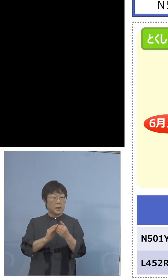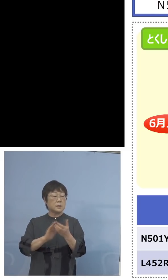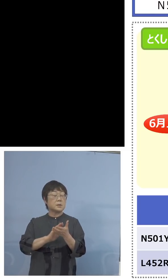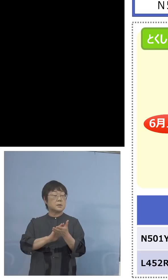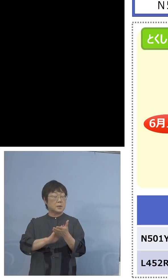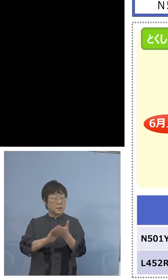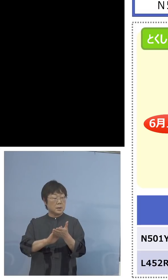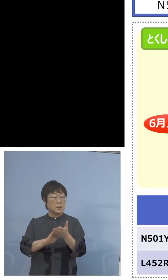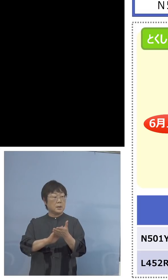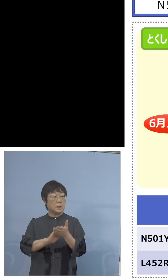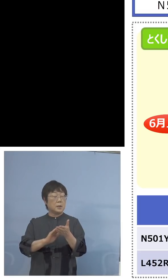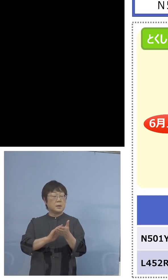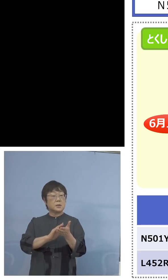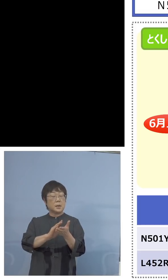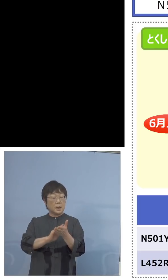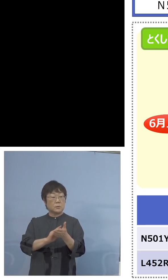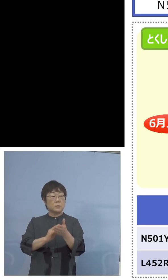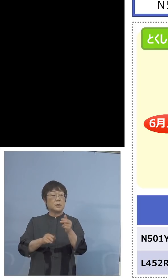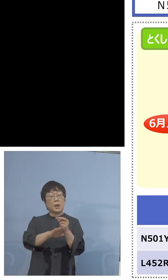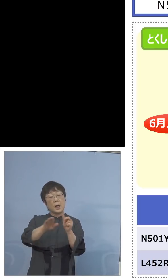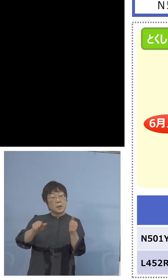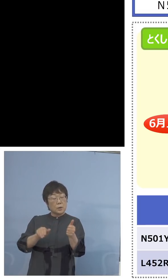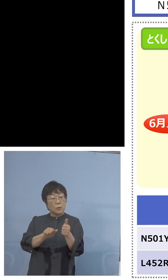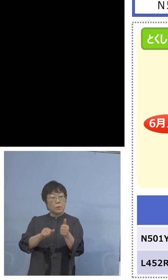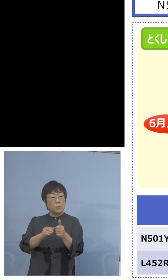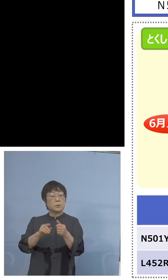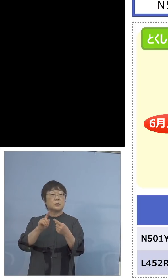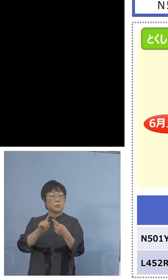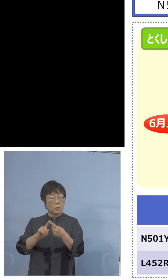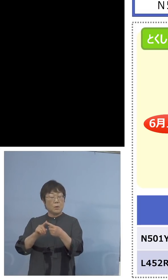家畜防疫衛生センターにおいても これを行うことが